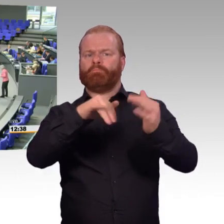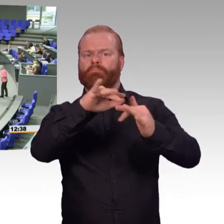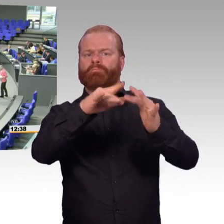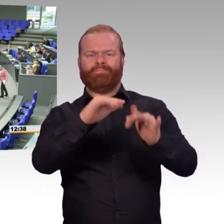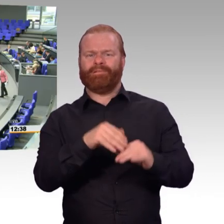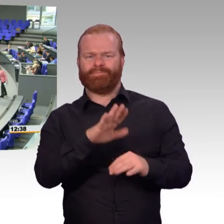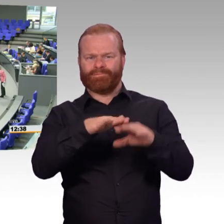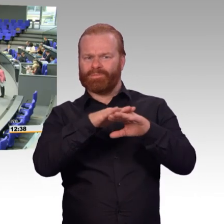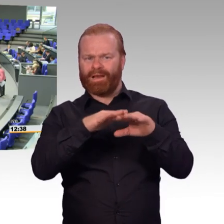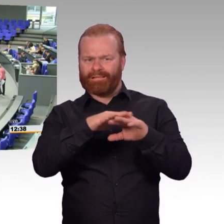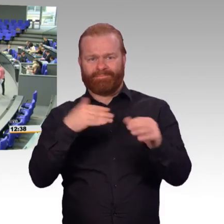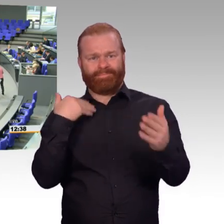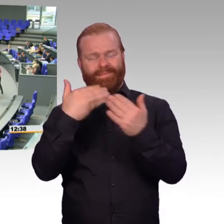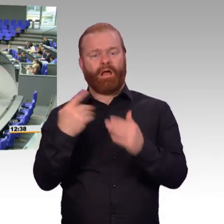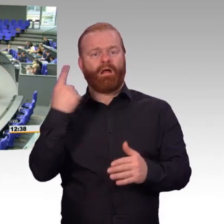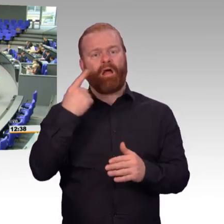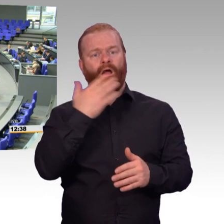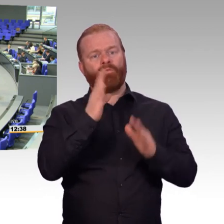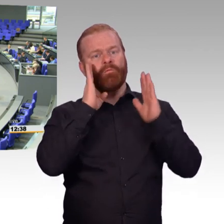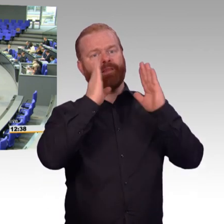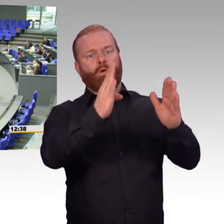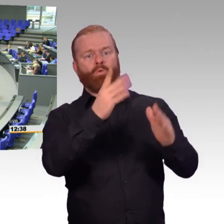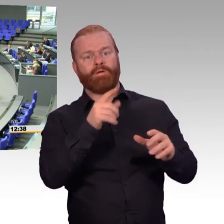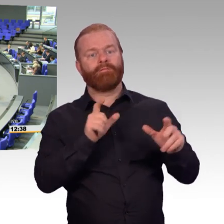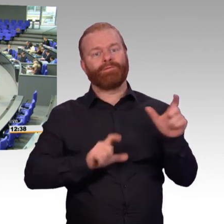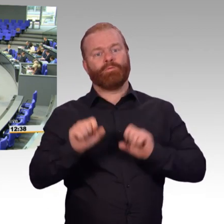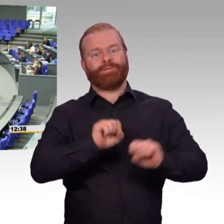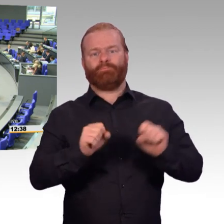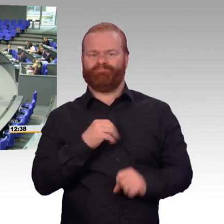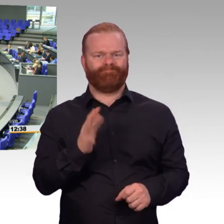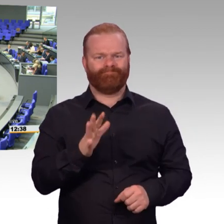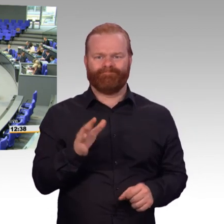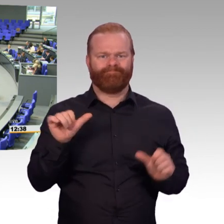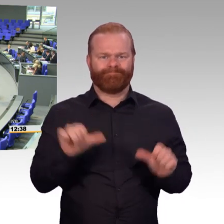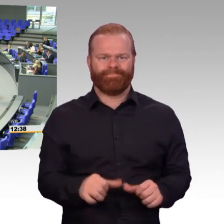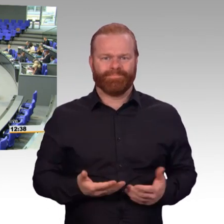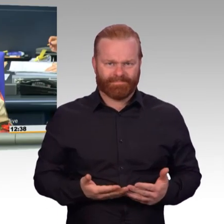(Beifall) (Präsident) Vielen Dank, Doktor Strack-Zimmermann.